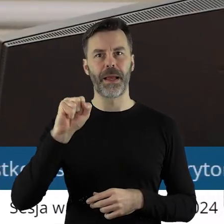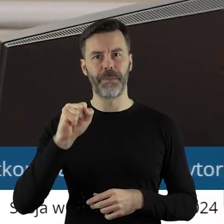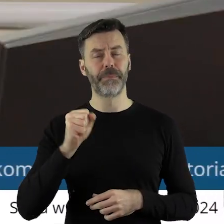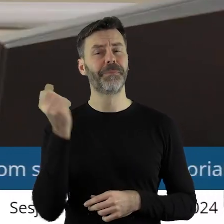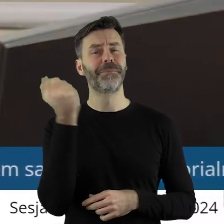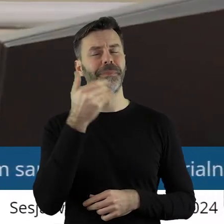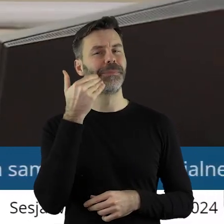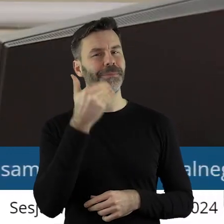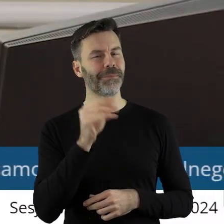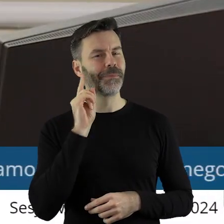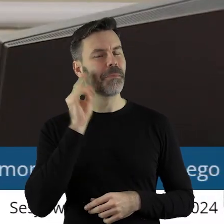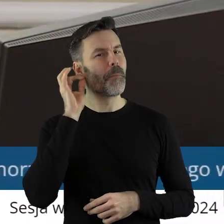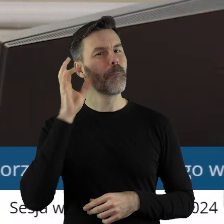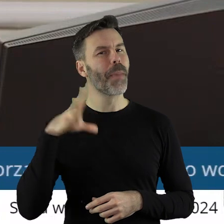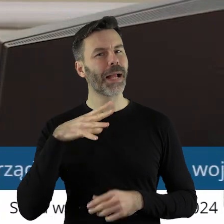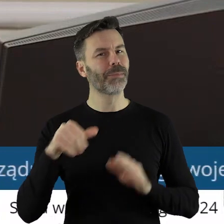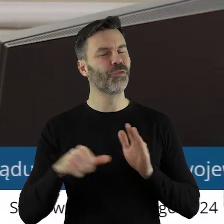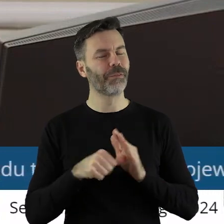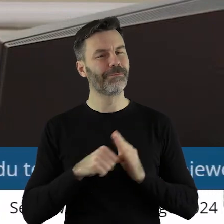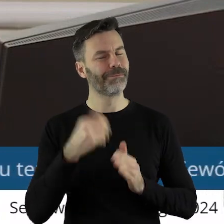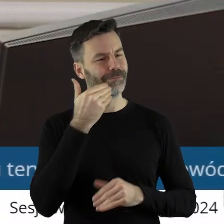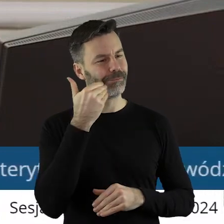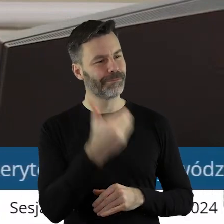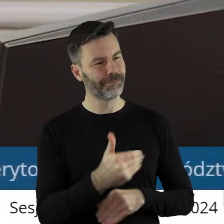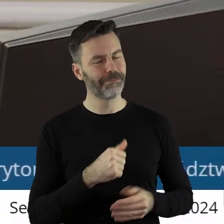Dziękuję bardzo. Pani Przewodnicząca,